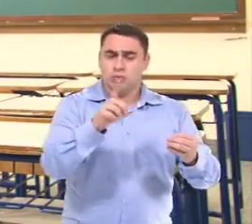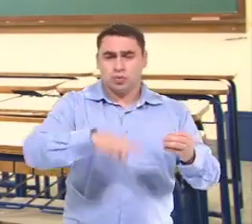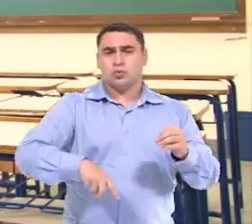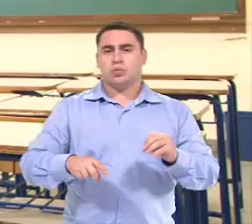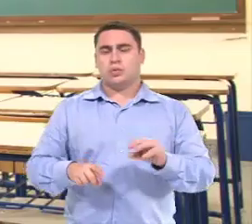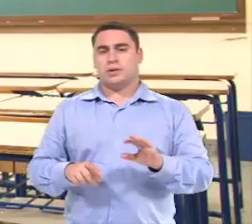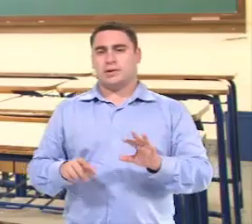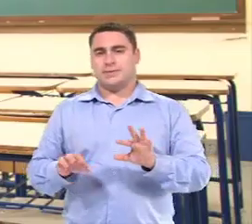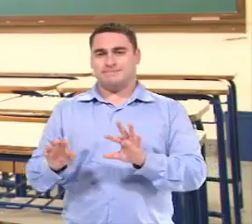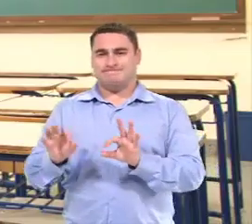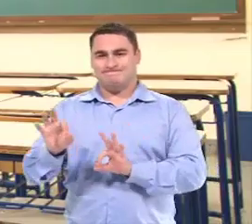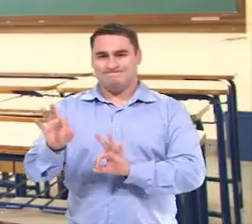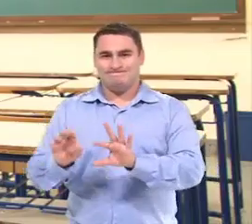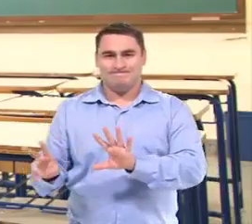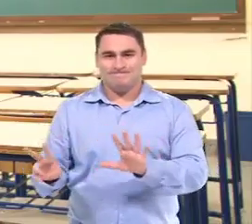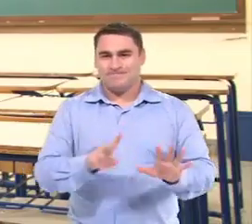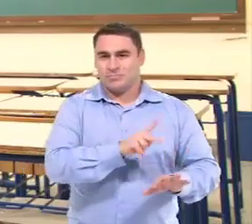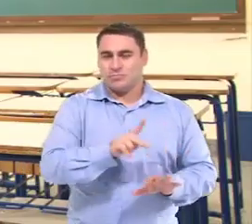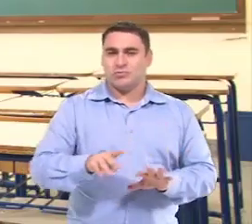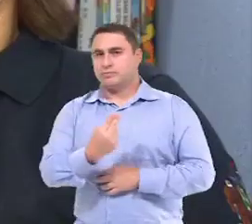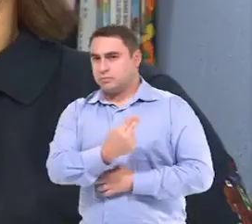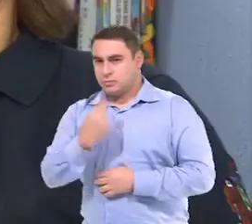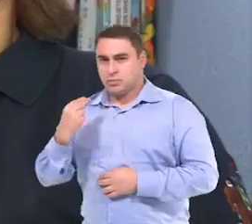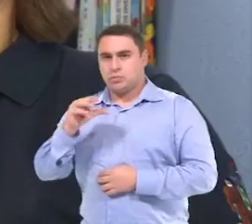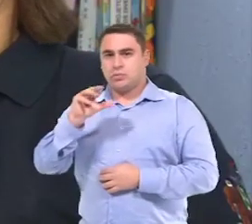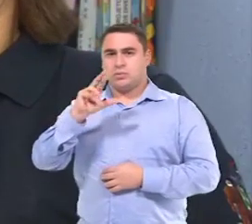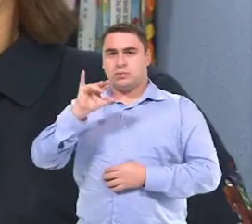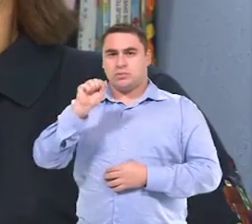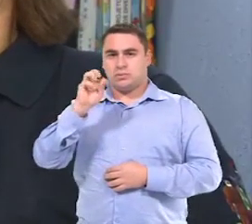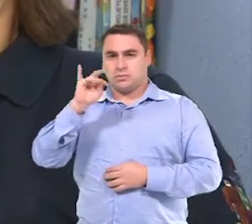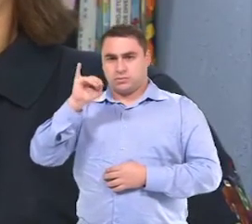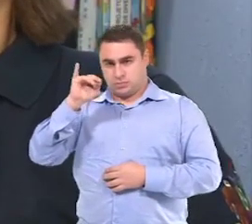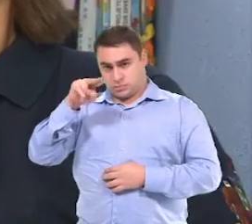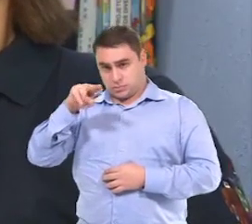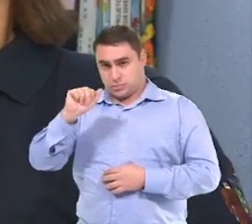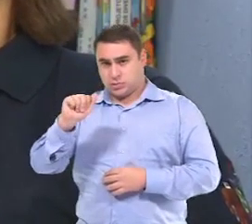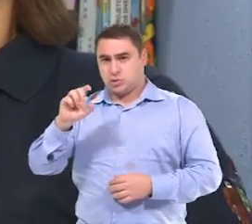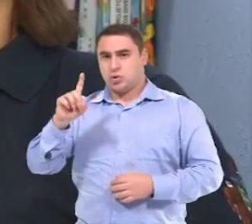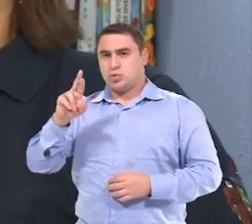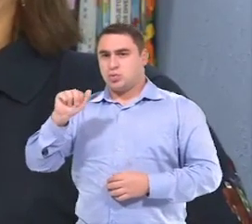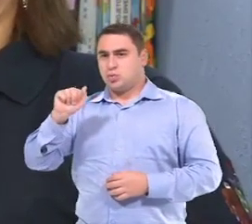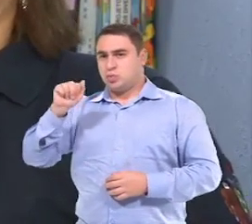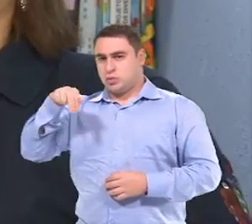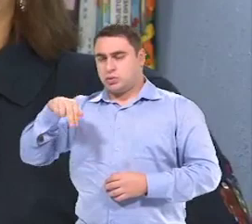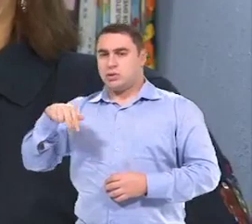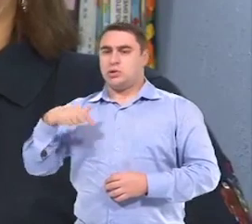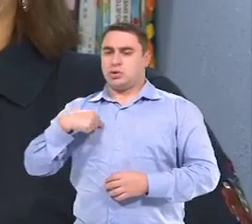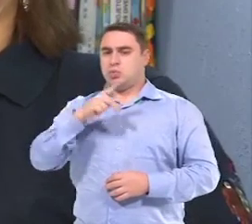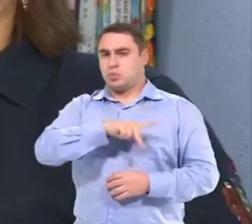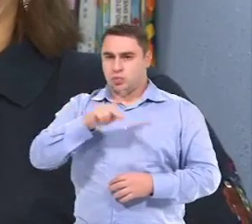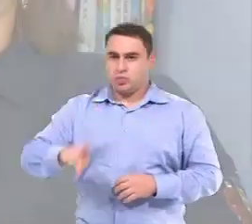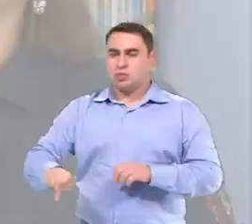Então tudo parte do plano do professor do regular. Meu nome é Cristina Duran, Eu sou professora de educação infantil